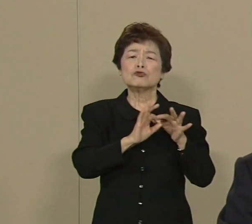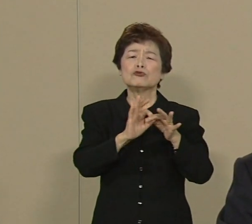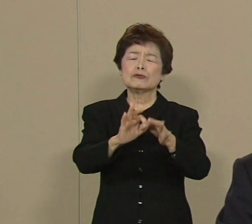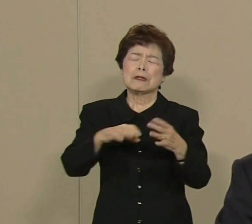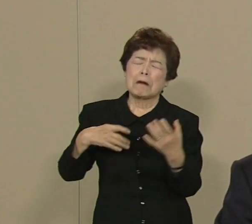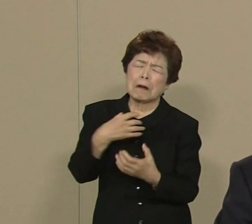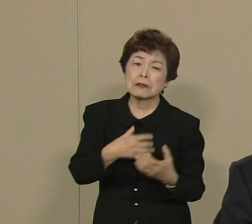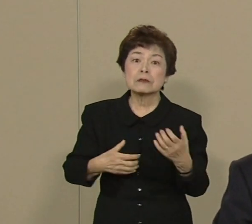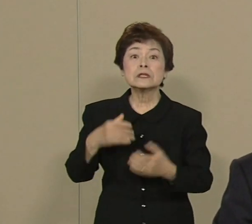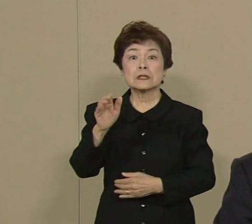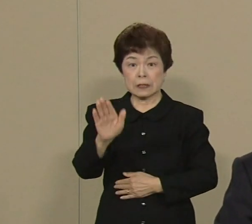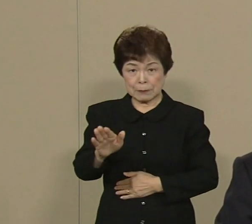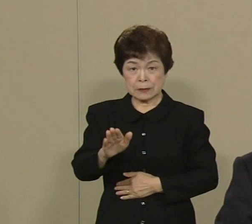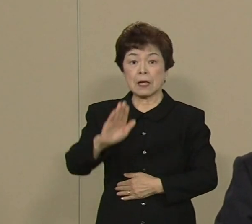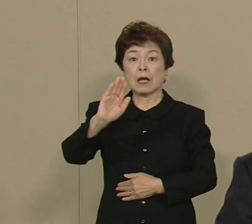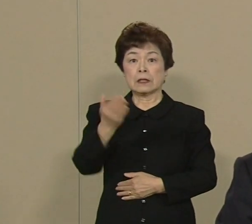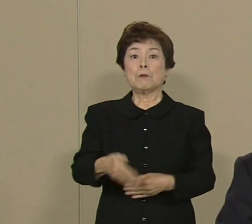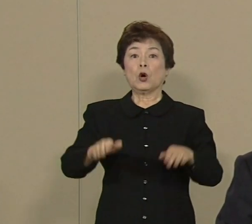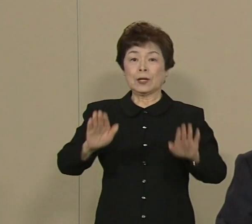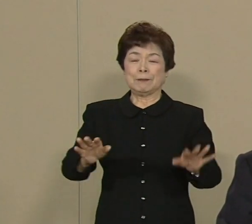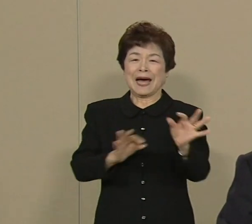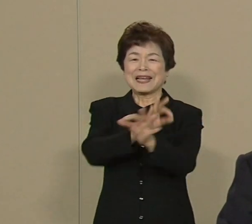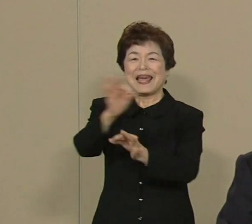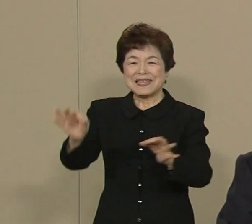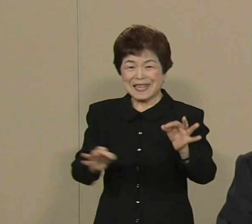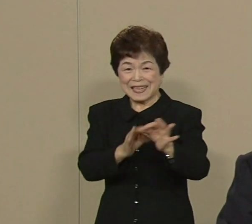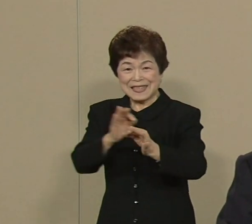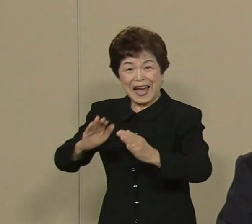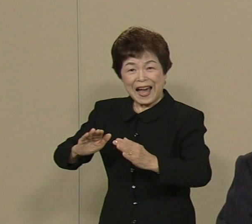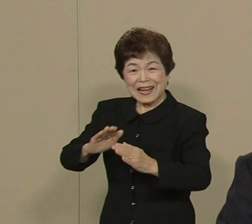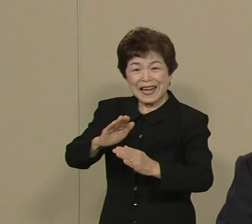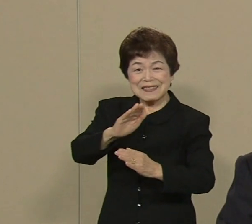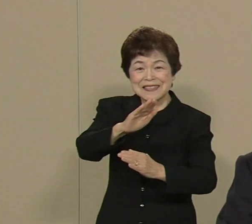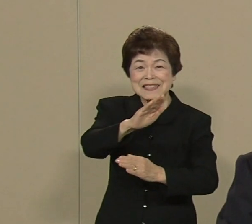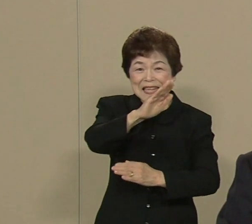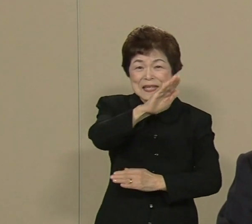ところが 今経済には 明るい兆しが見えてきています